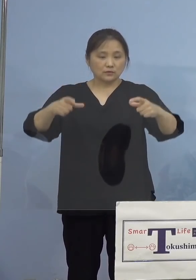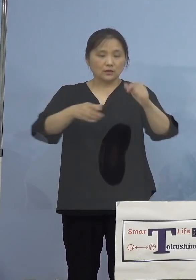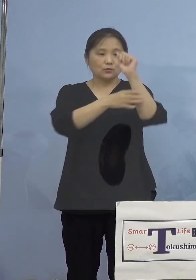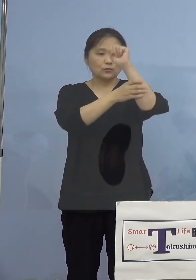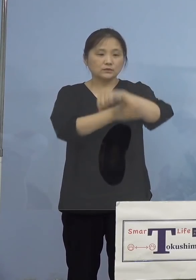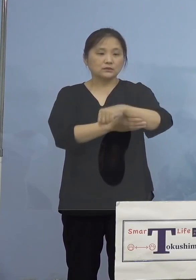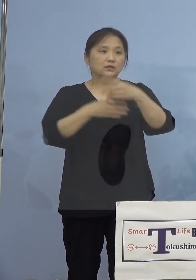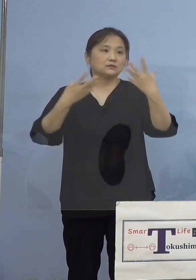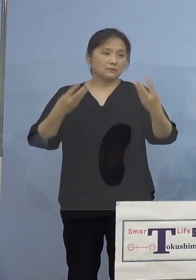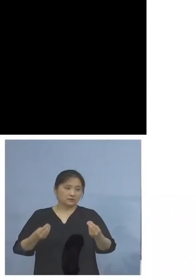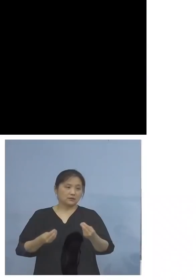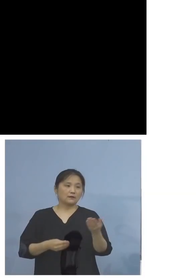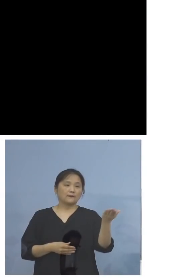ということでこちら